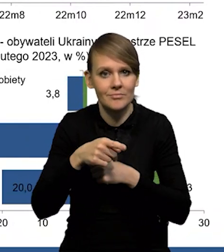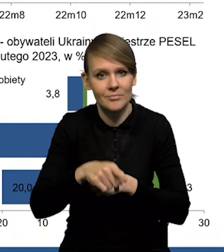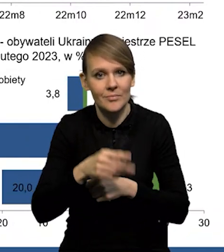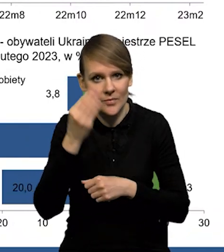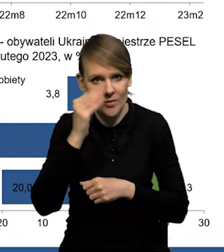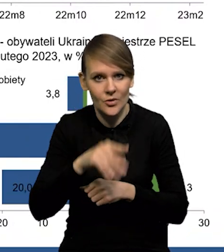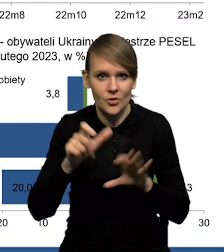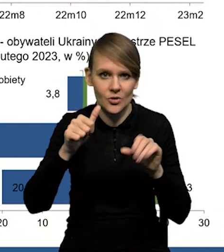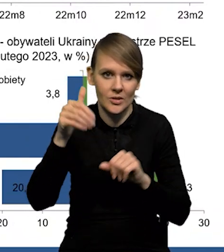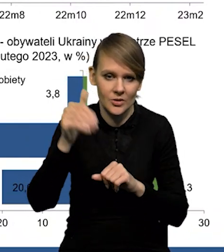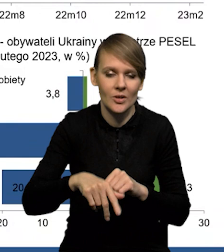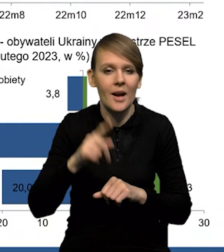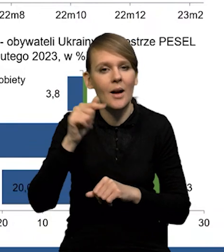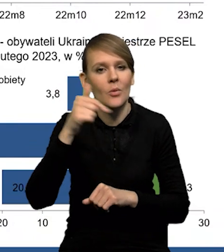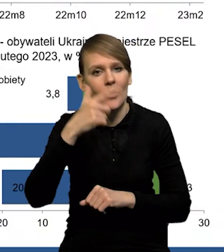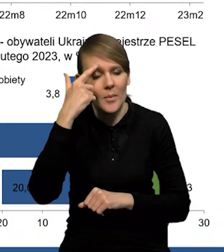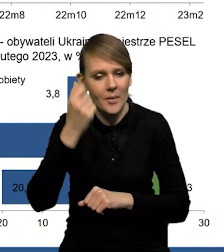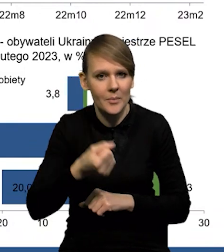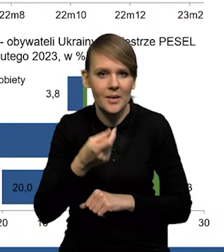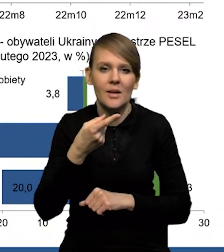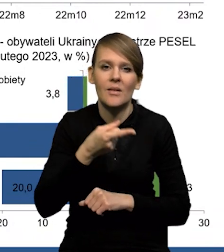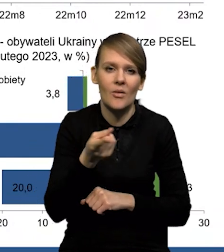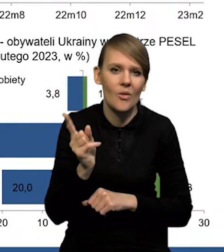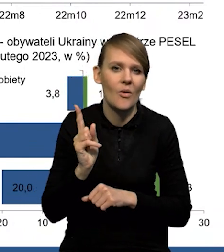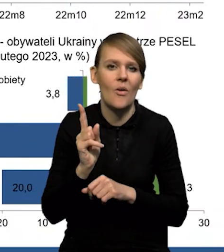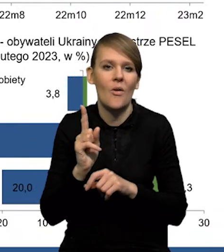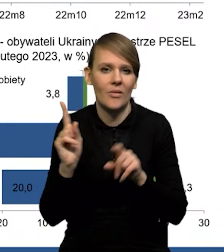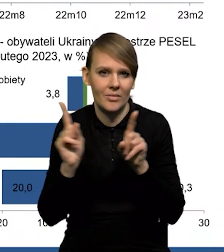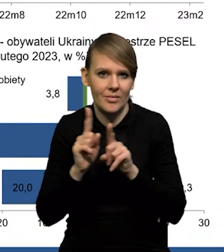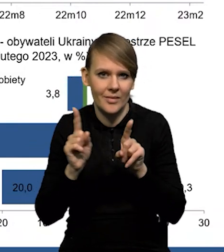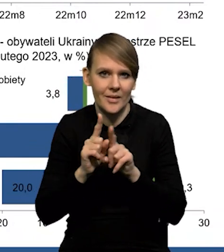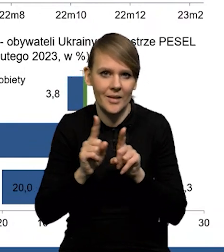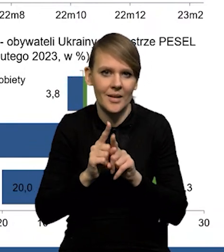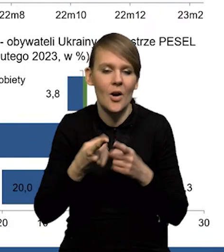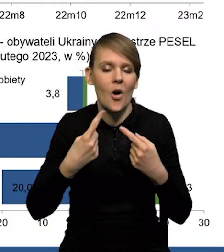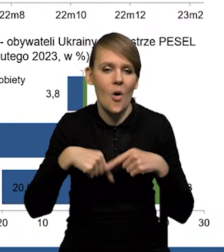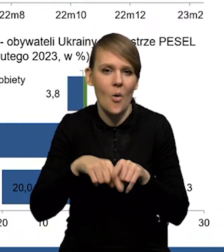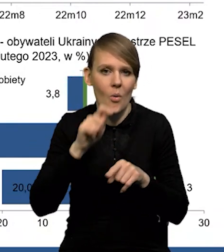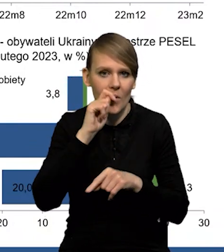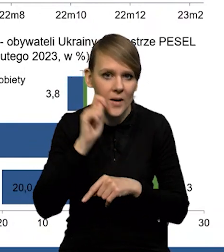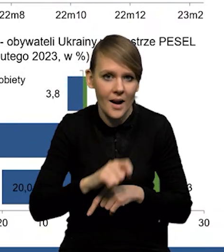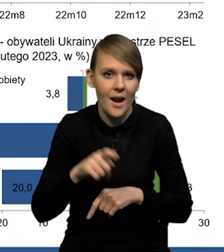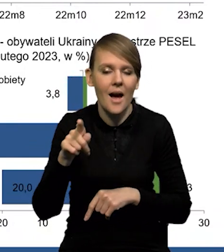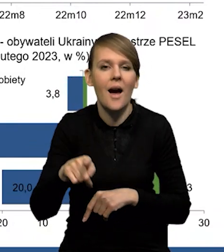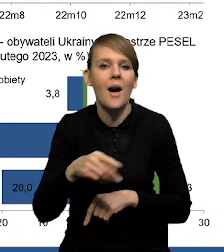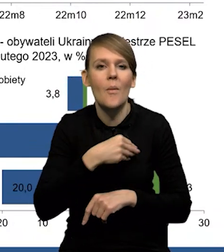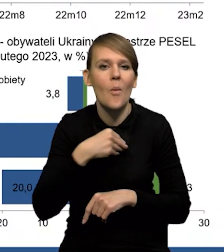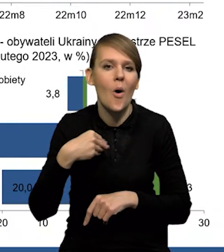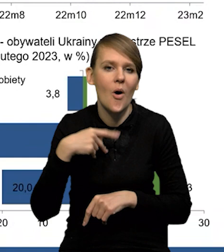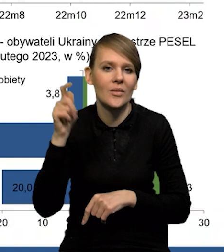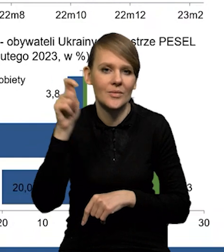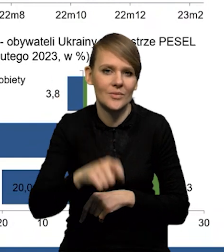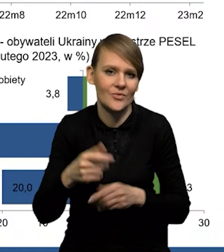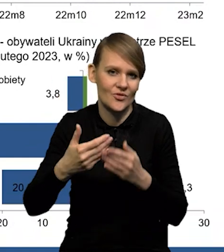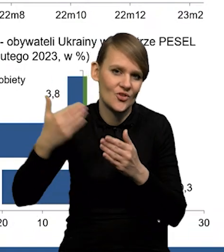jest dziś około 600 000, ale trzeba pamiętać o tym, że to są również te osoby z obywatelstwem ukraińskim, które przybyły do Polski już wcześniej.